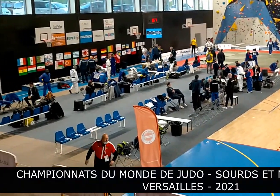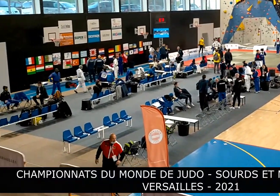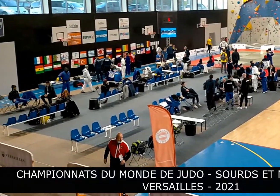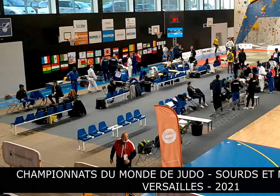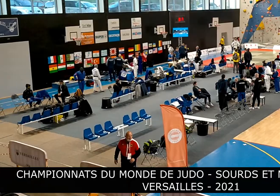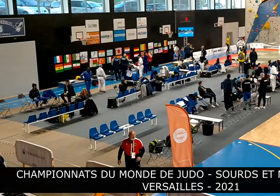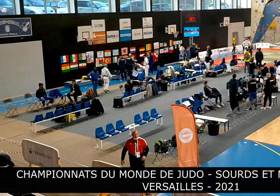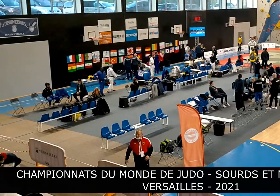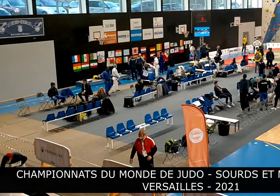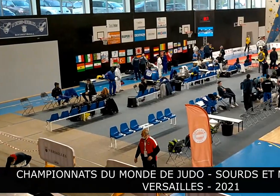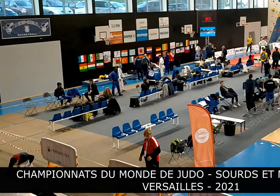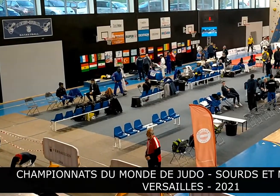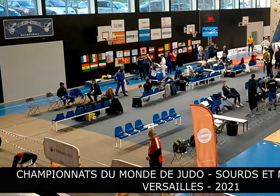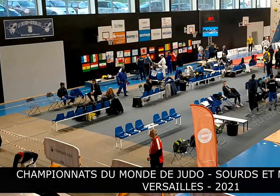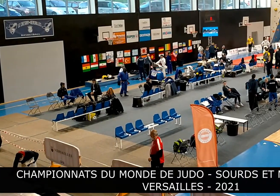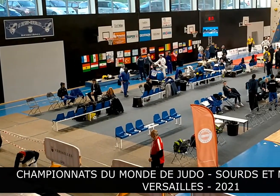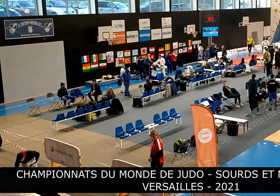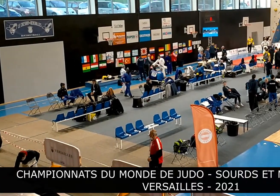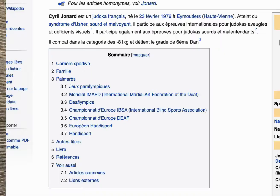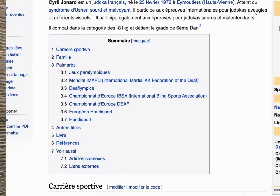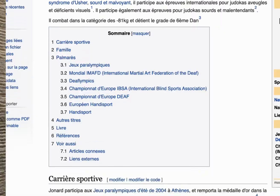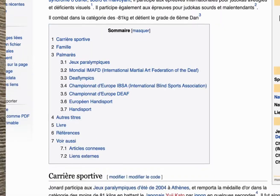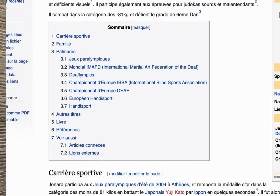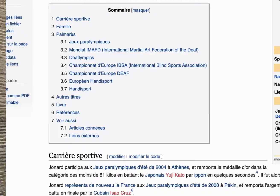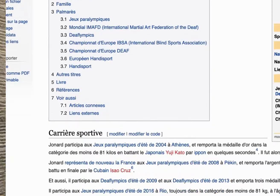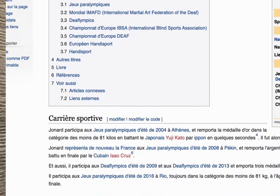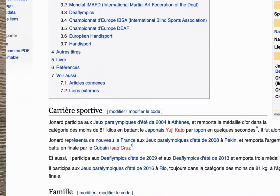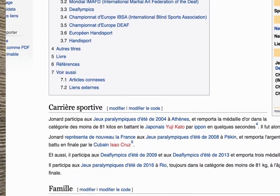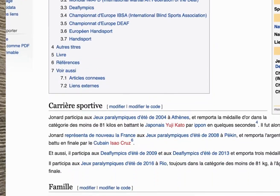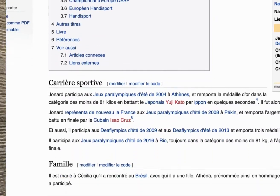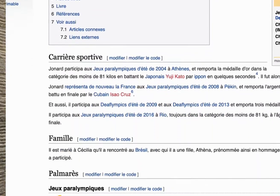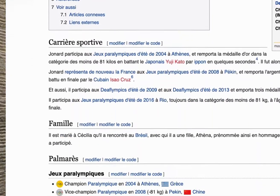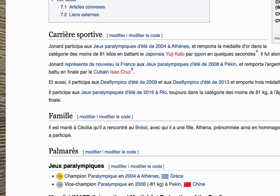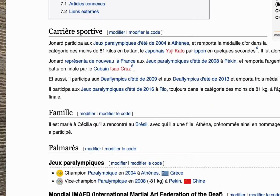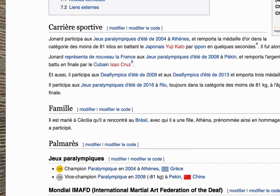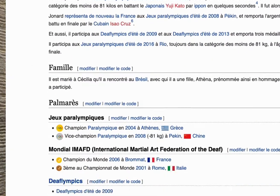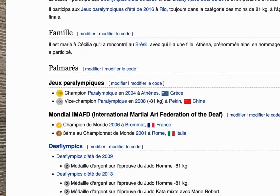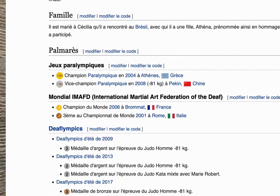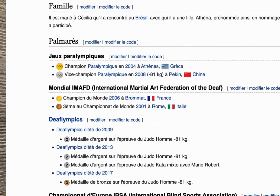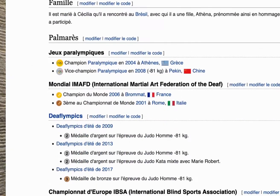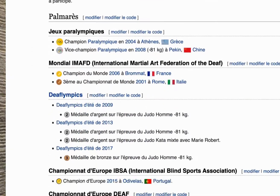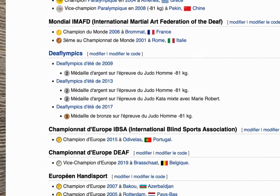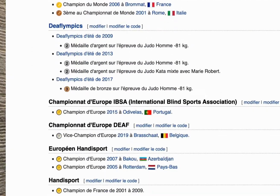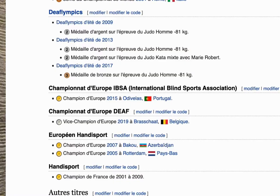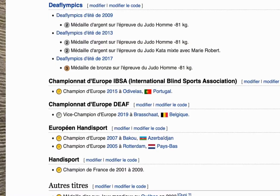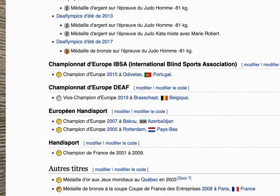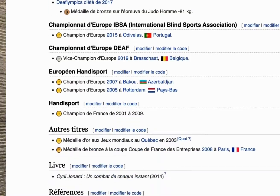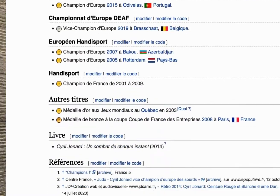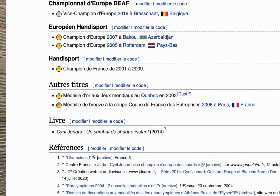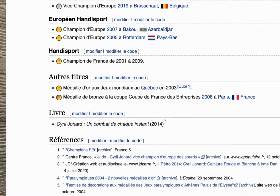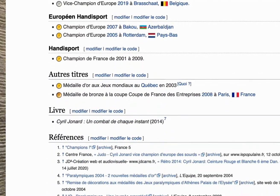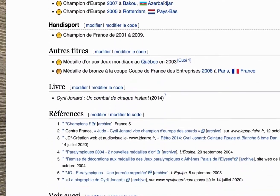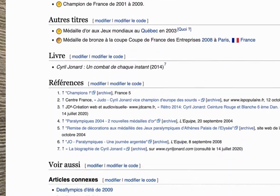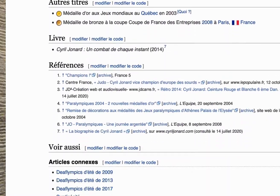il est incroyable !". J'ai un petit peu regardé sur internet, je suis tombé sur sa page wikipédia, et là je me suis vraiment dit "waouh, c'est pas n'importe qui". Je suis allée à sa rencontre,